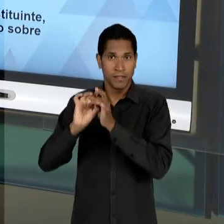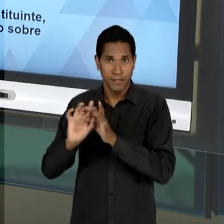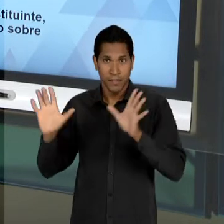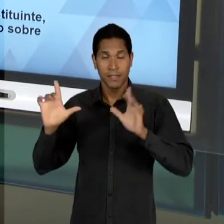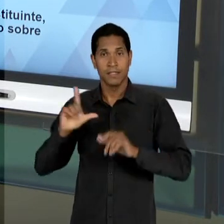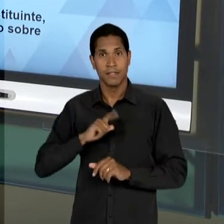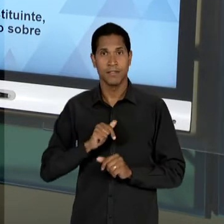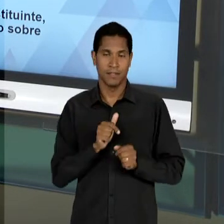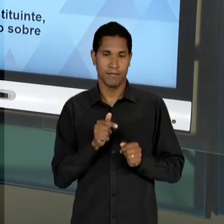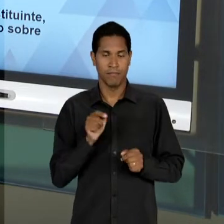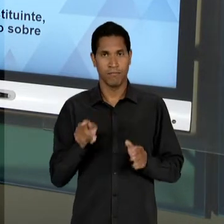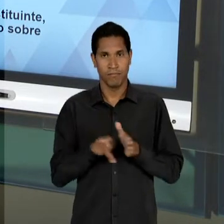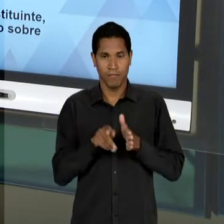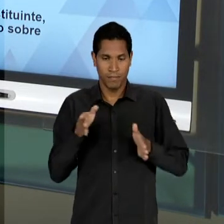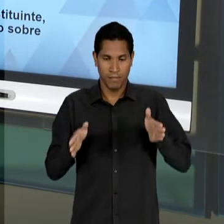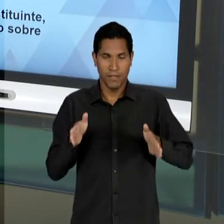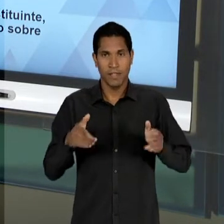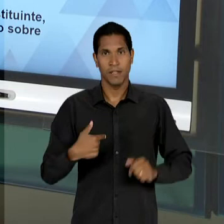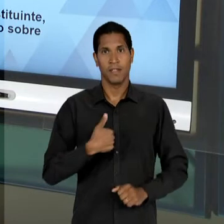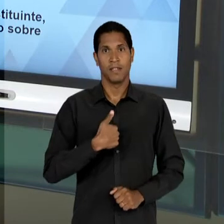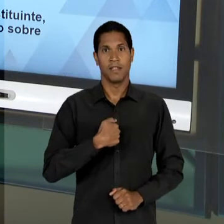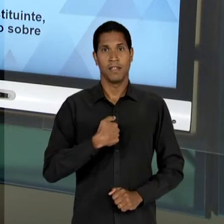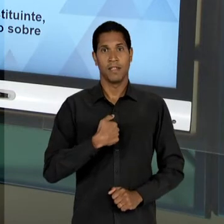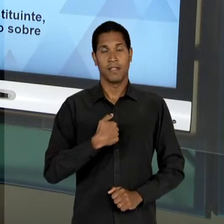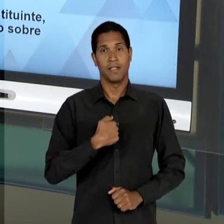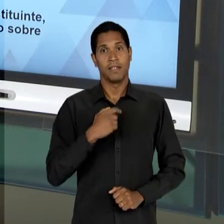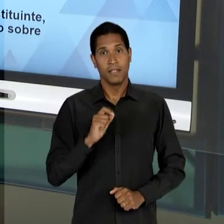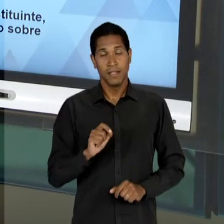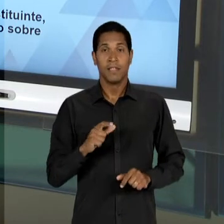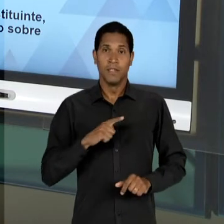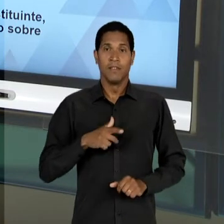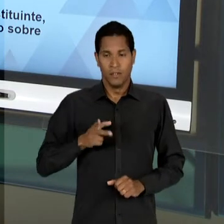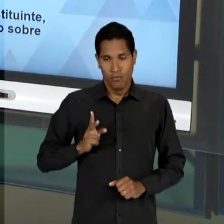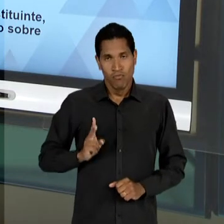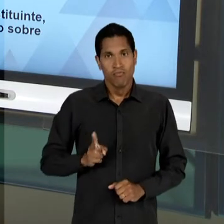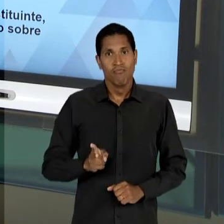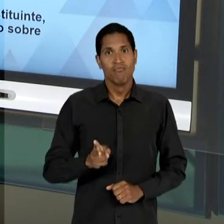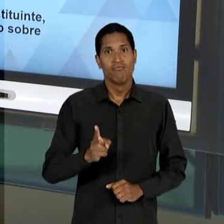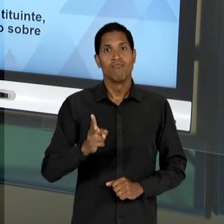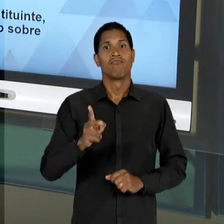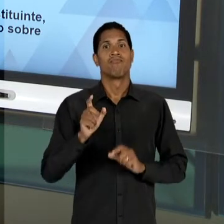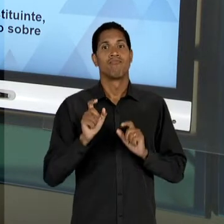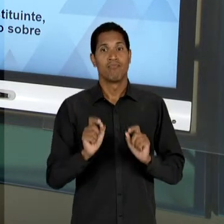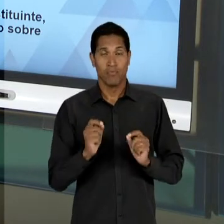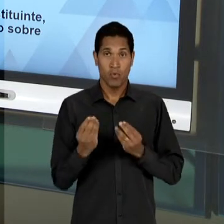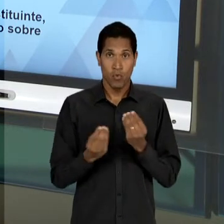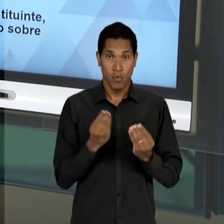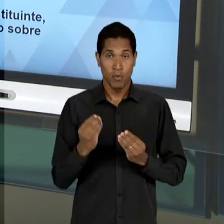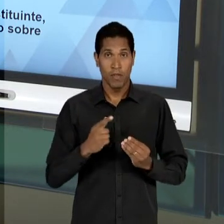VARGAS CONTINUA, NÓS TEMOS UMA REPRODUÇÃO, UMA CONTINUIDADE DO EMBATE ENTRE ESSES DOIS GRANDES